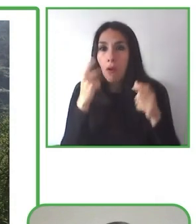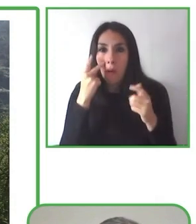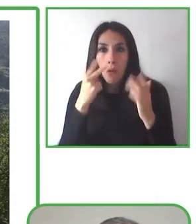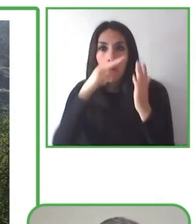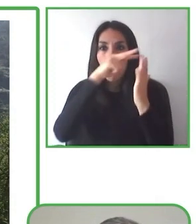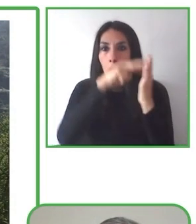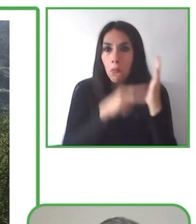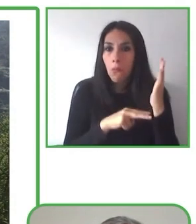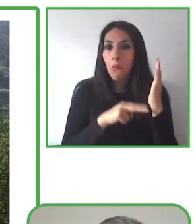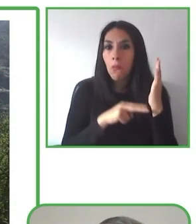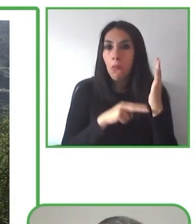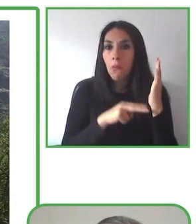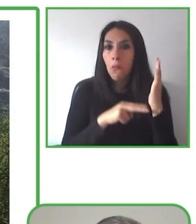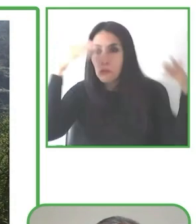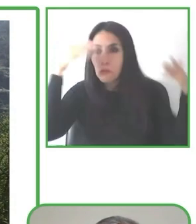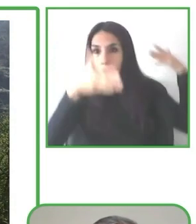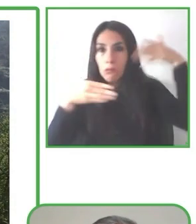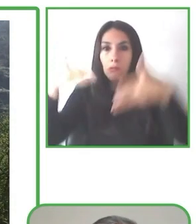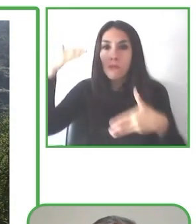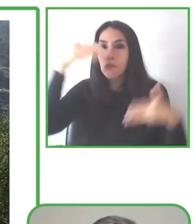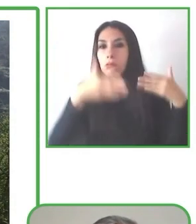Vamos. El siguiente panelista es Renat Anpilogov.